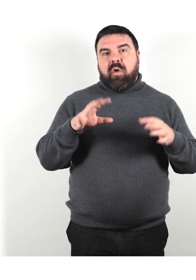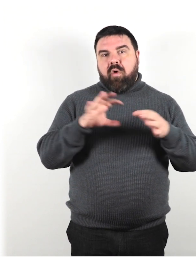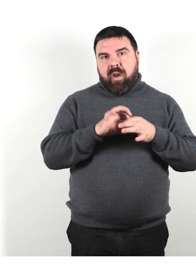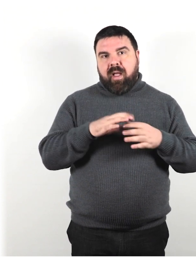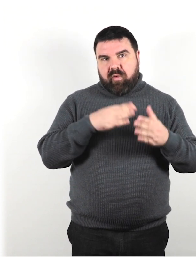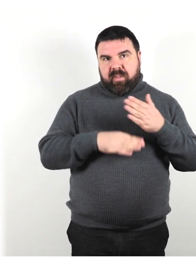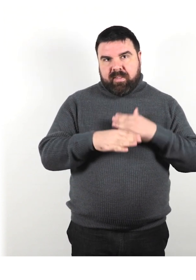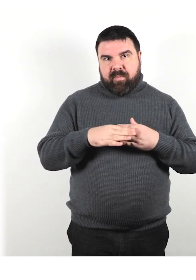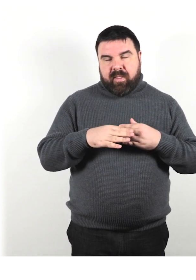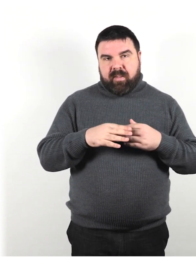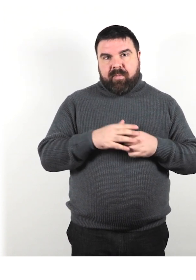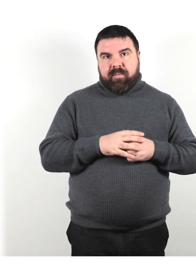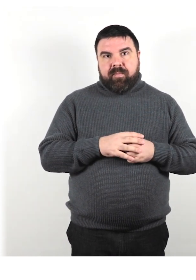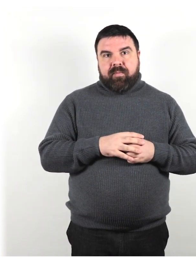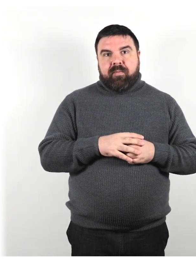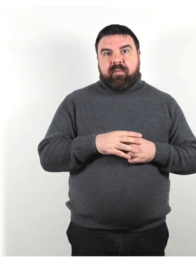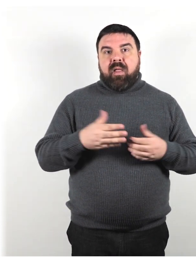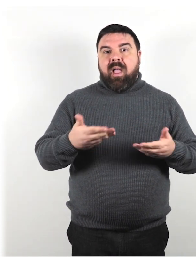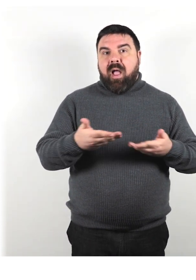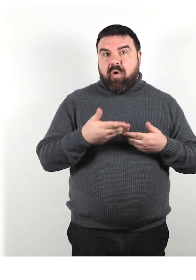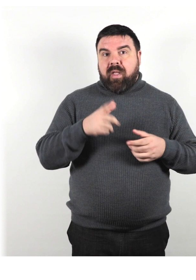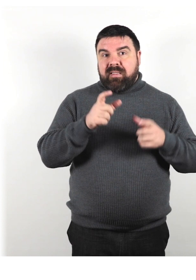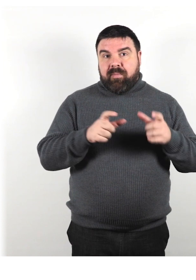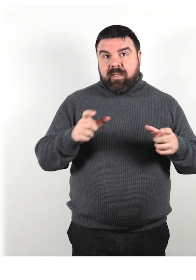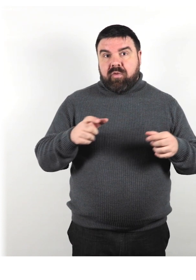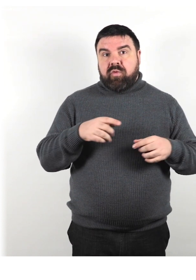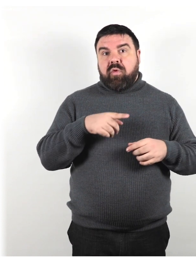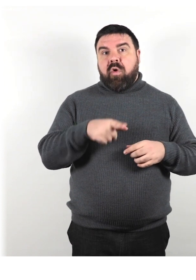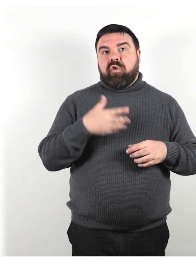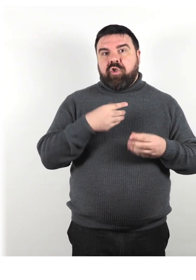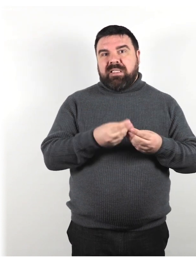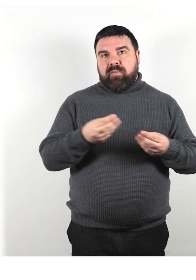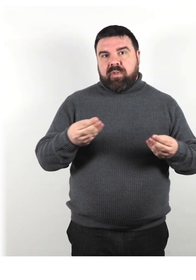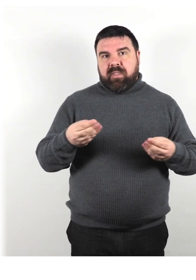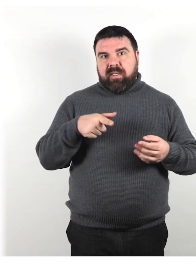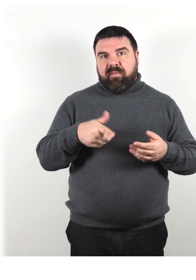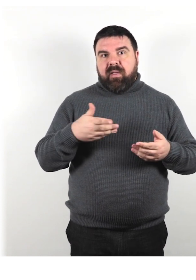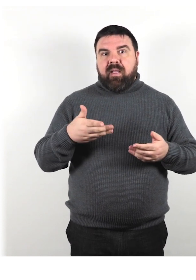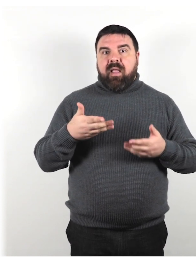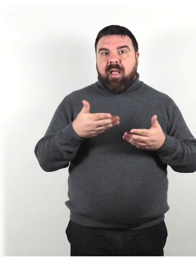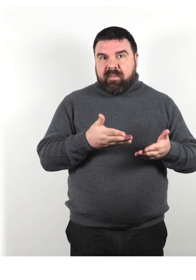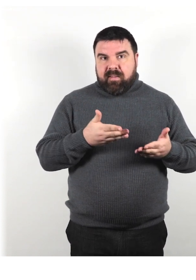L'accoglienza di persone con dispositivi di assistenza per accedere a servizi e programmi.